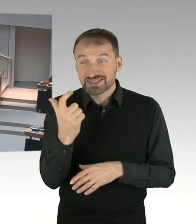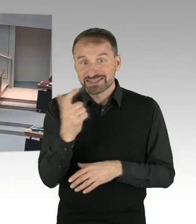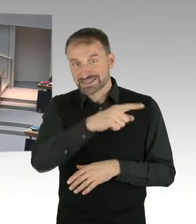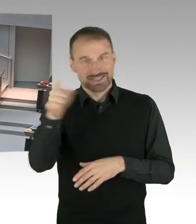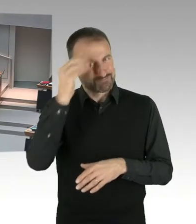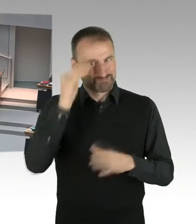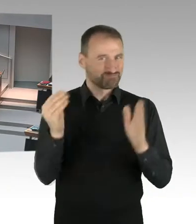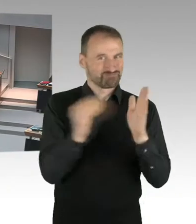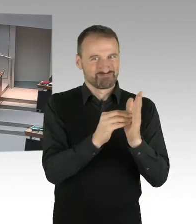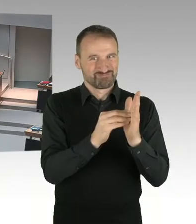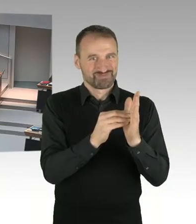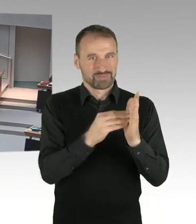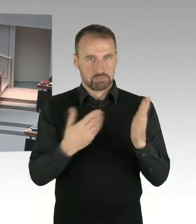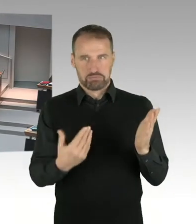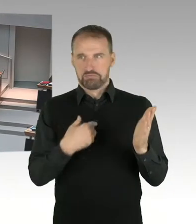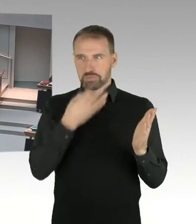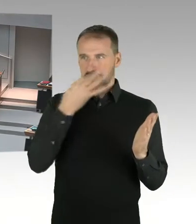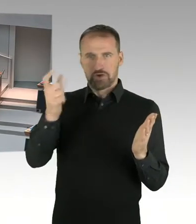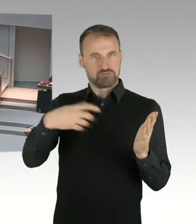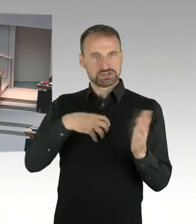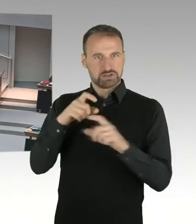(Präsidium) Frau Senatorin Lompscher, Bitteschön.